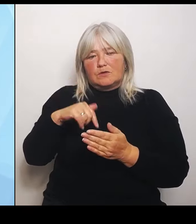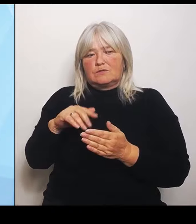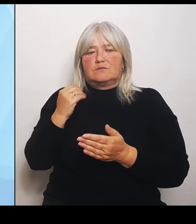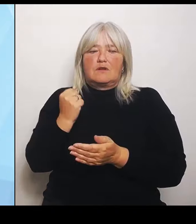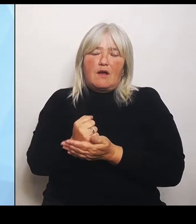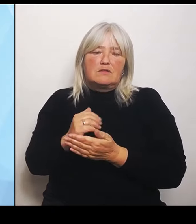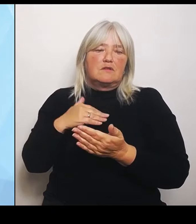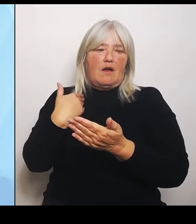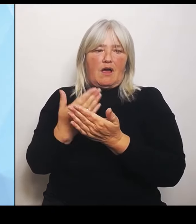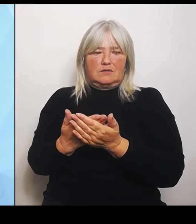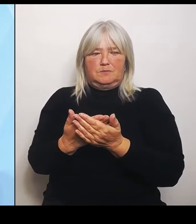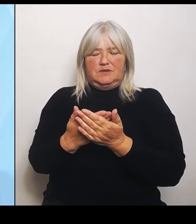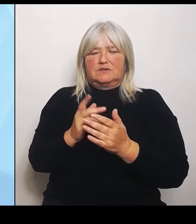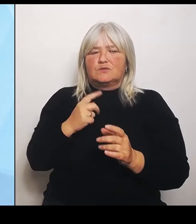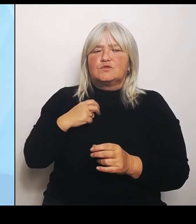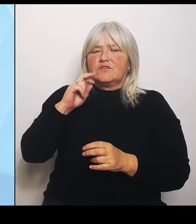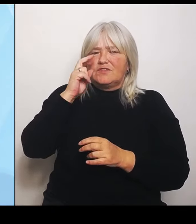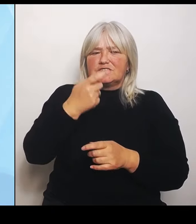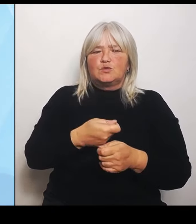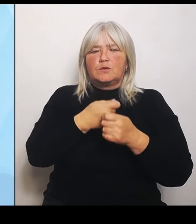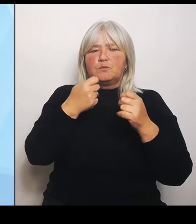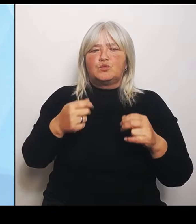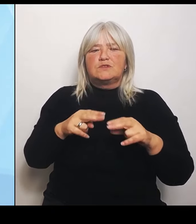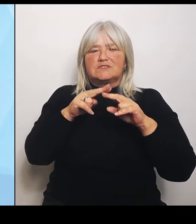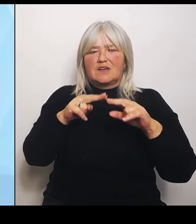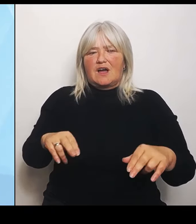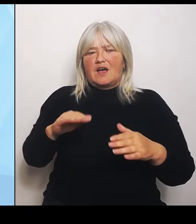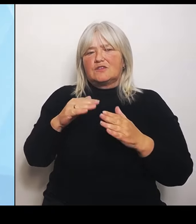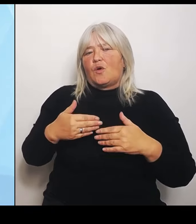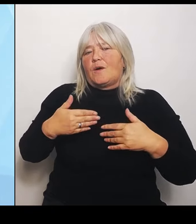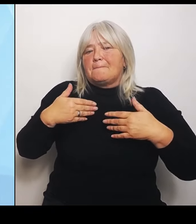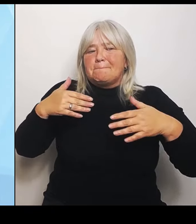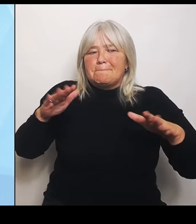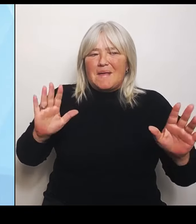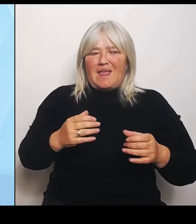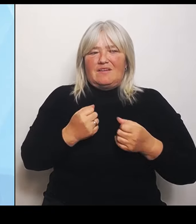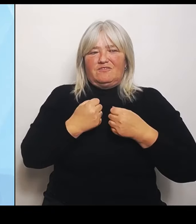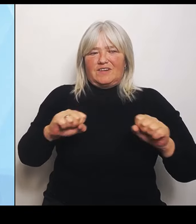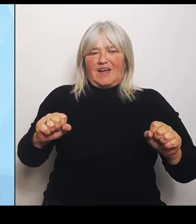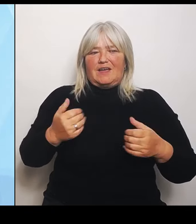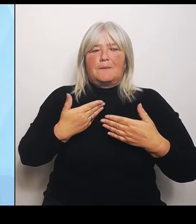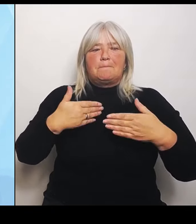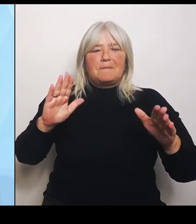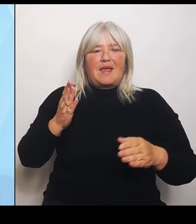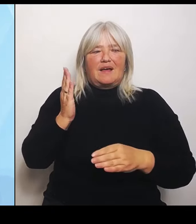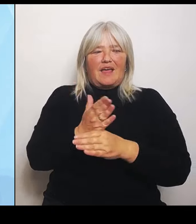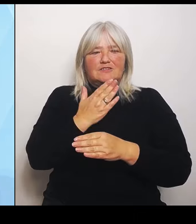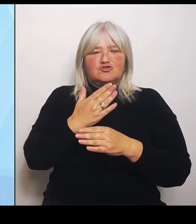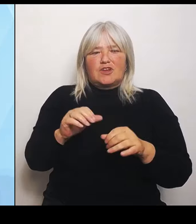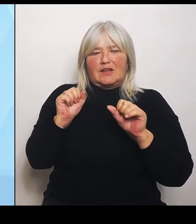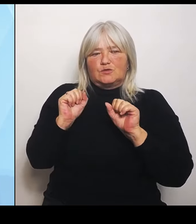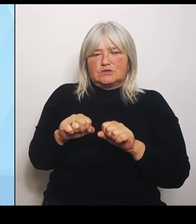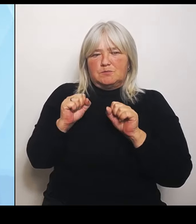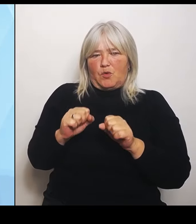und noch mehr Entscheidungsmöglichkeiten zu erlangen, aber im Grundsatz gilt es, sich auf die kommenden Leistungsgruppen und die mit ihnen verbundenen